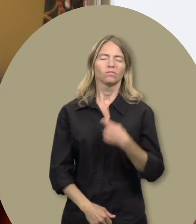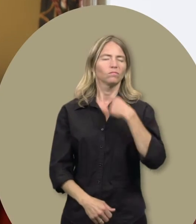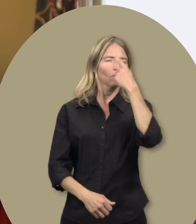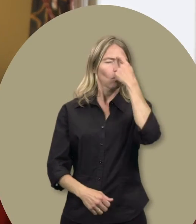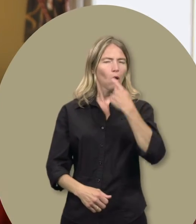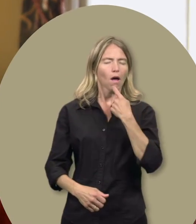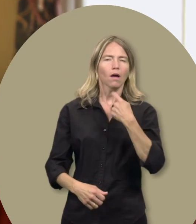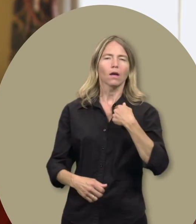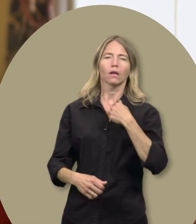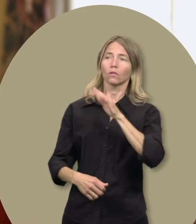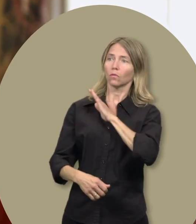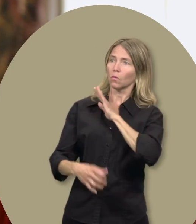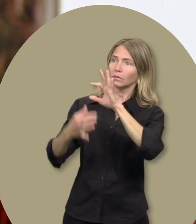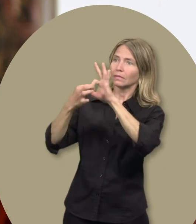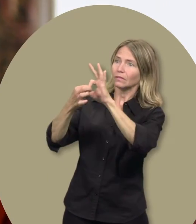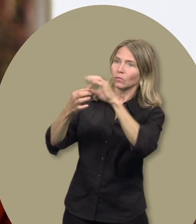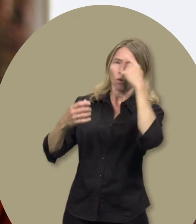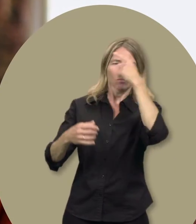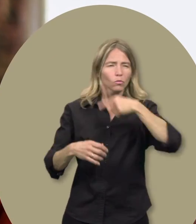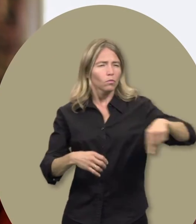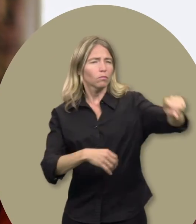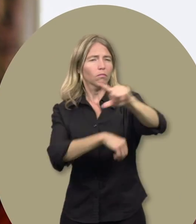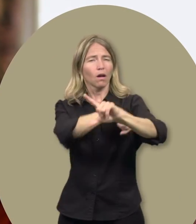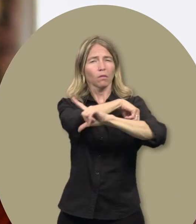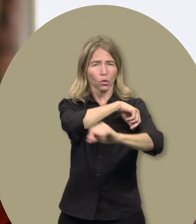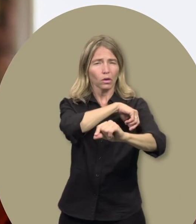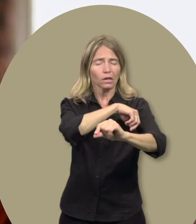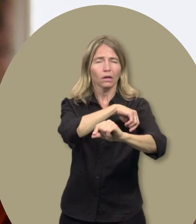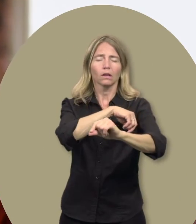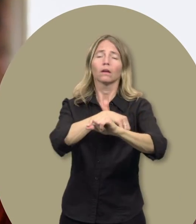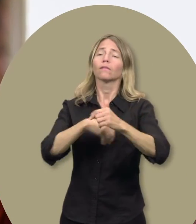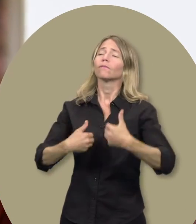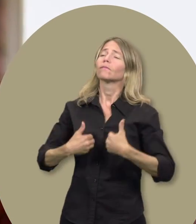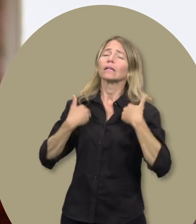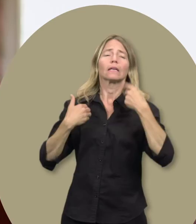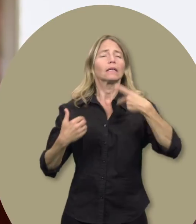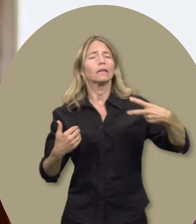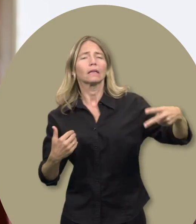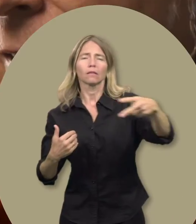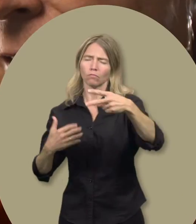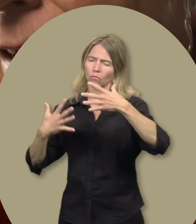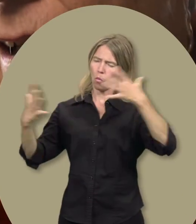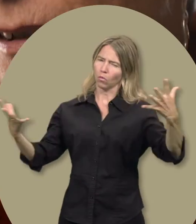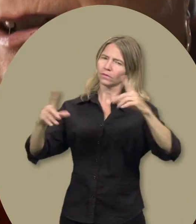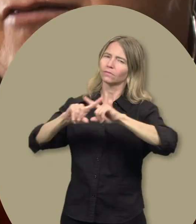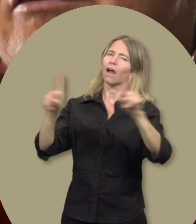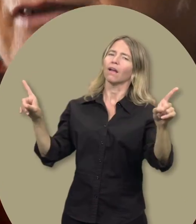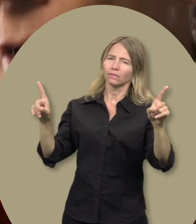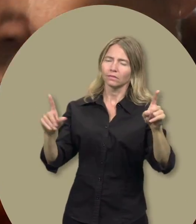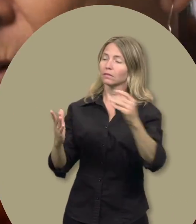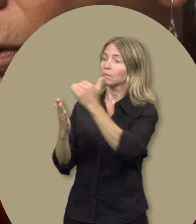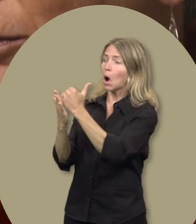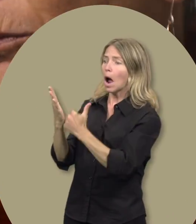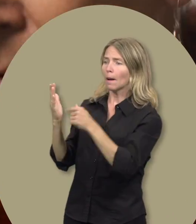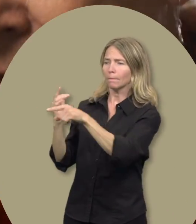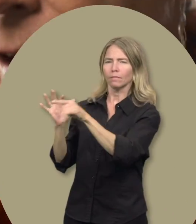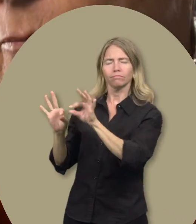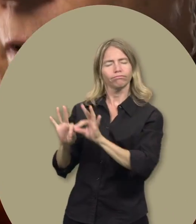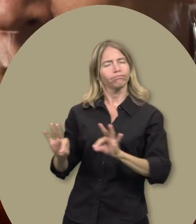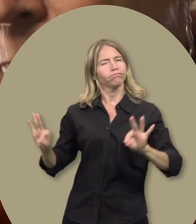Gail : Je crois que ce syndicat fait une immense différence dans la vie de tous les travailleuses et travailleurs,